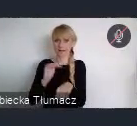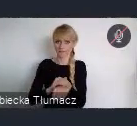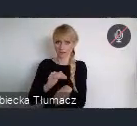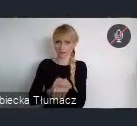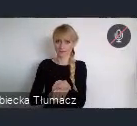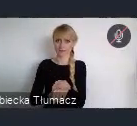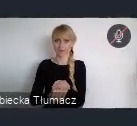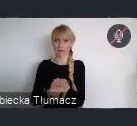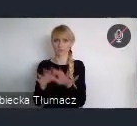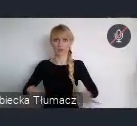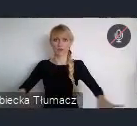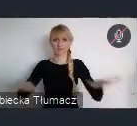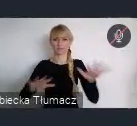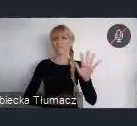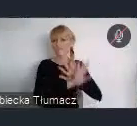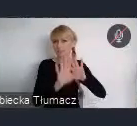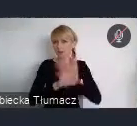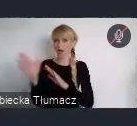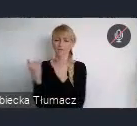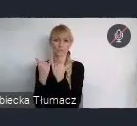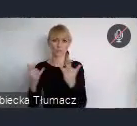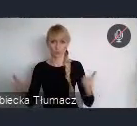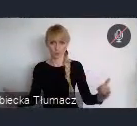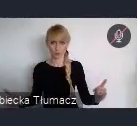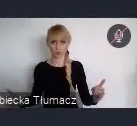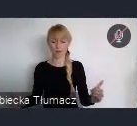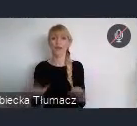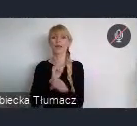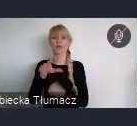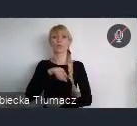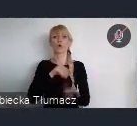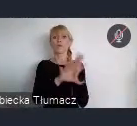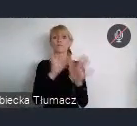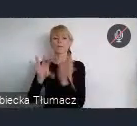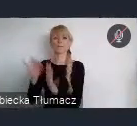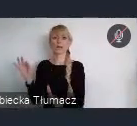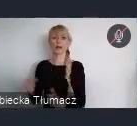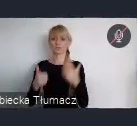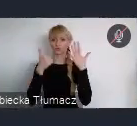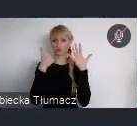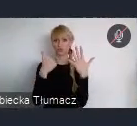Do wyboru jest, 6 różnych typów wydarzeń.